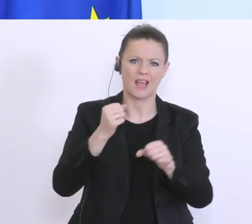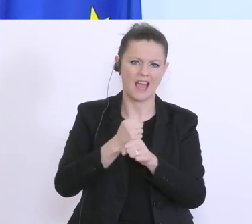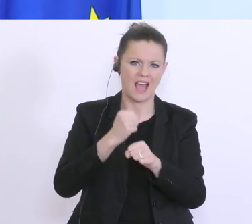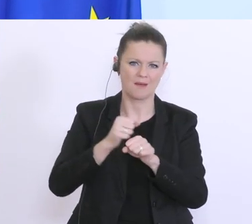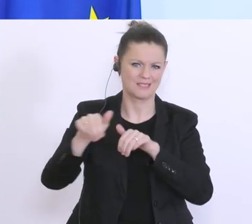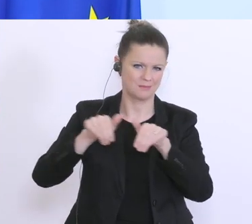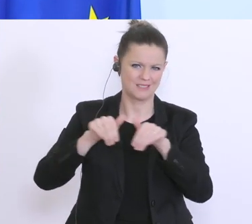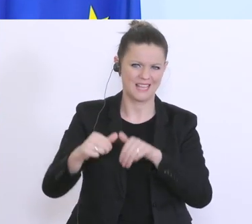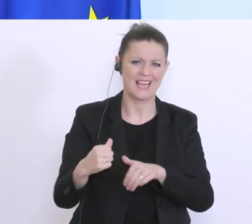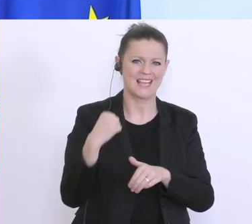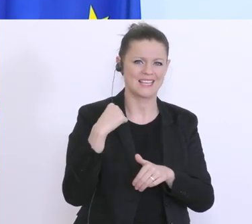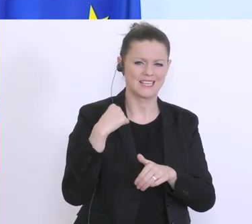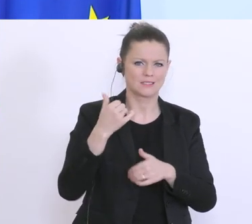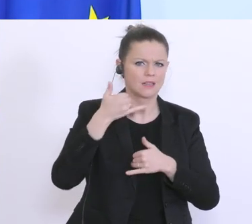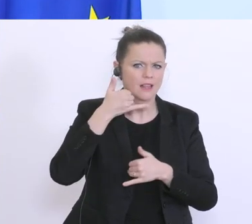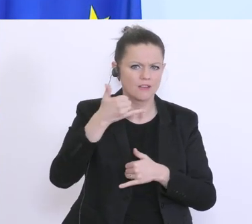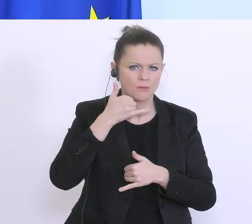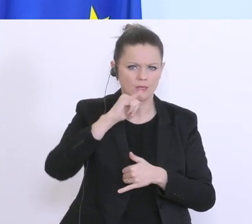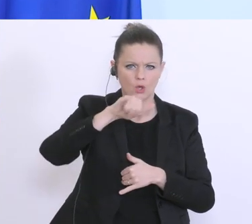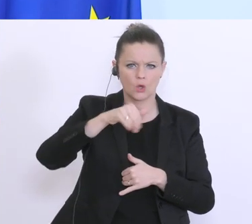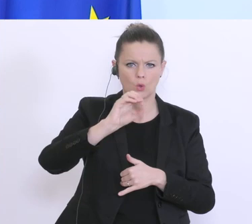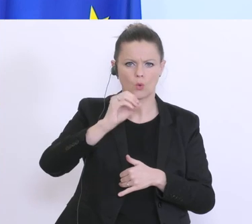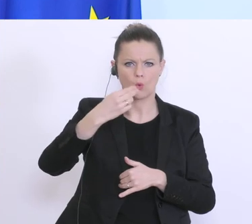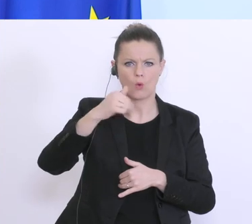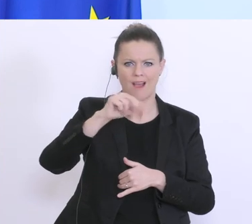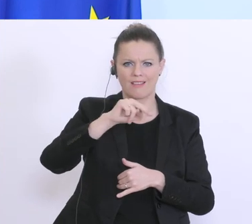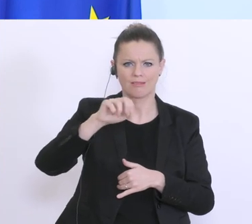gestern mit dem Johannes Kopf telefoniert., das sind Tausende. Und es wird so schnell wie